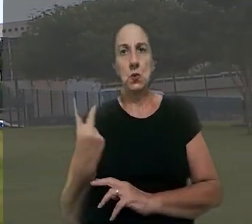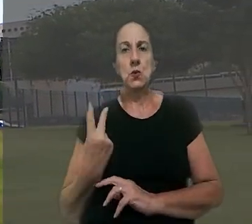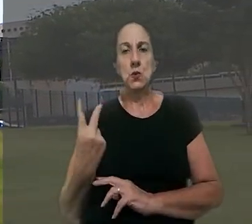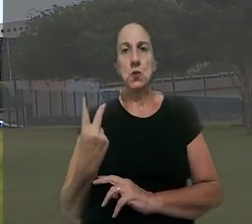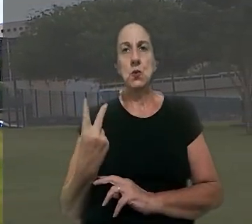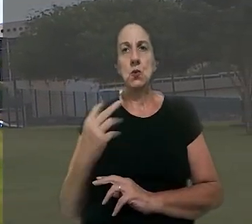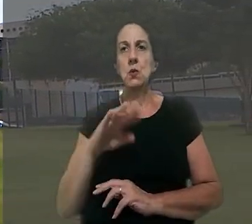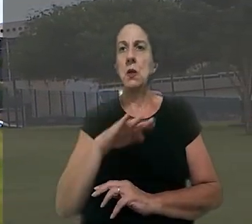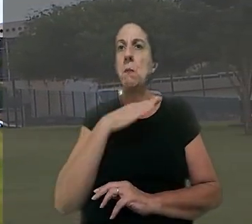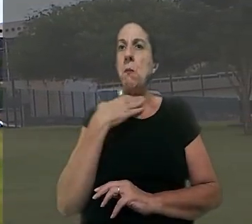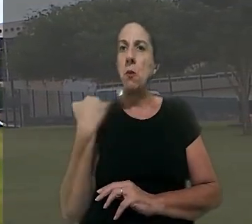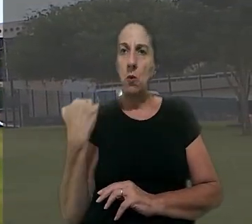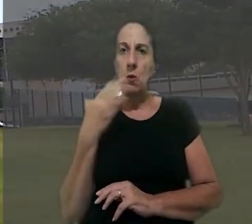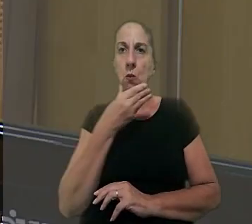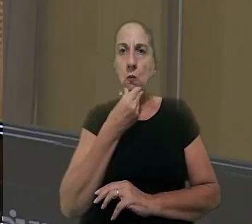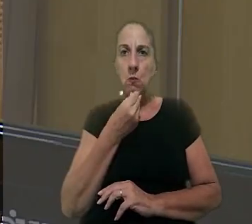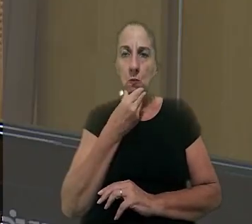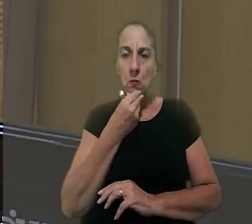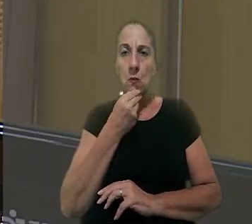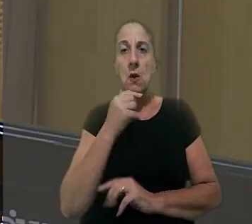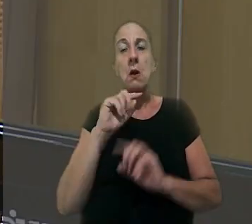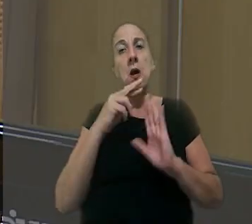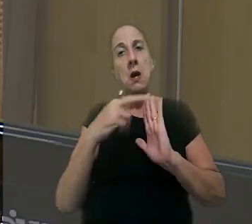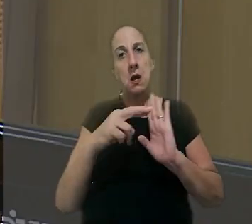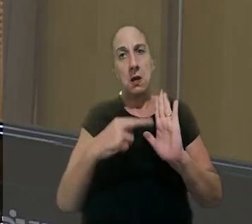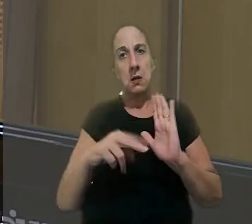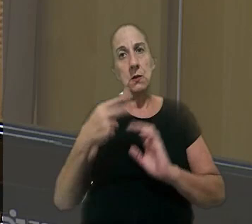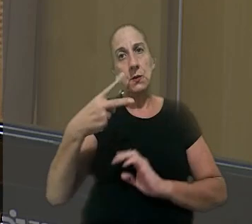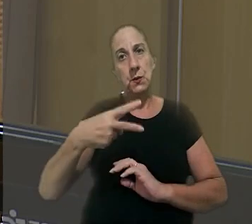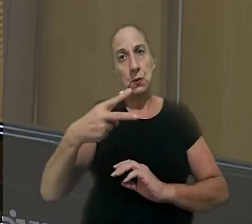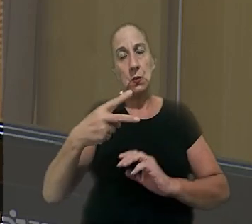os dois na época da morte. Mas, segundo a relatora na 2ª Turma,